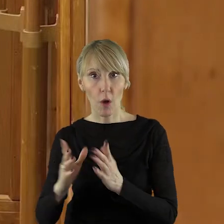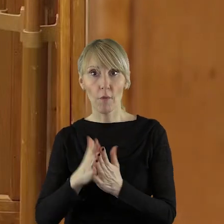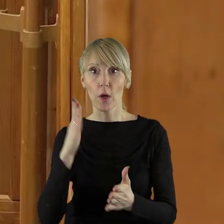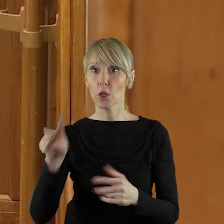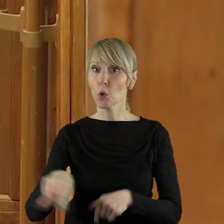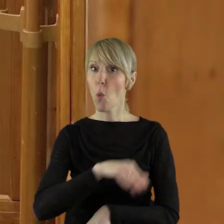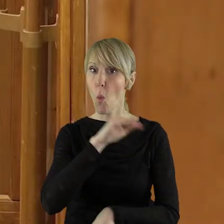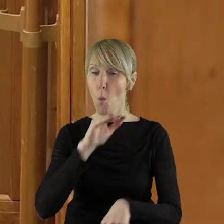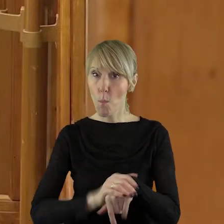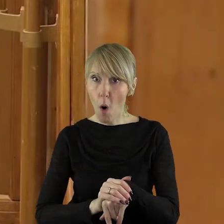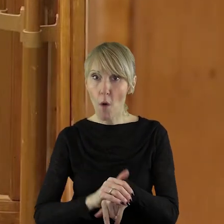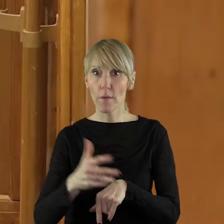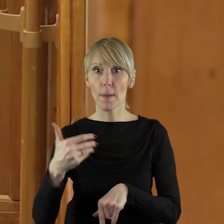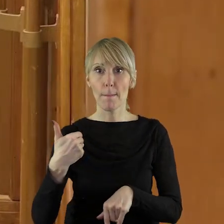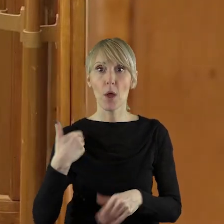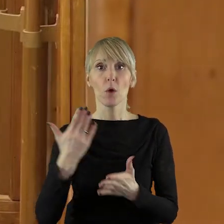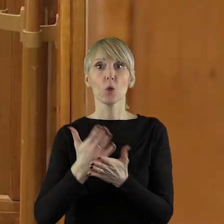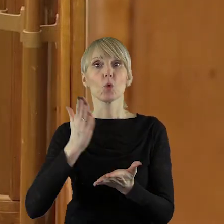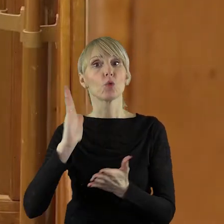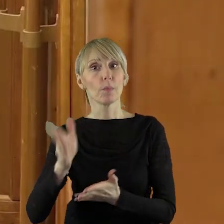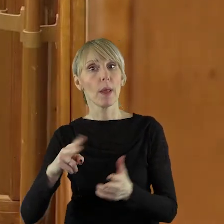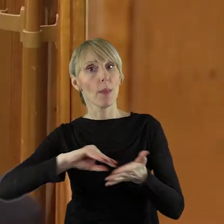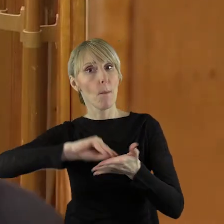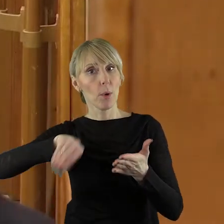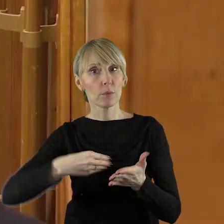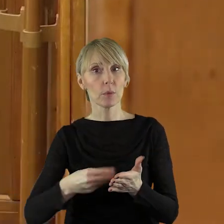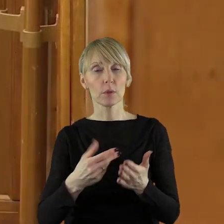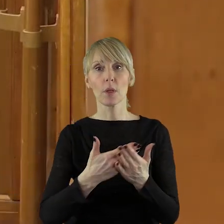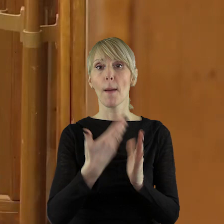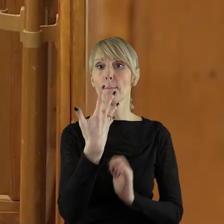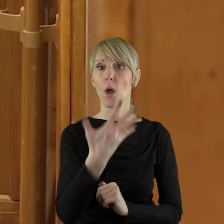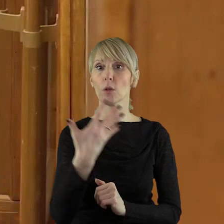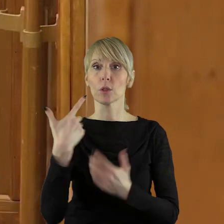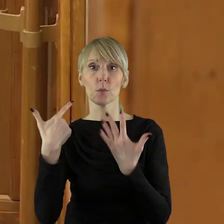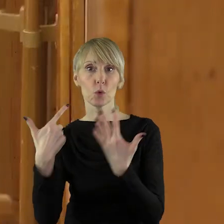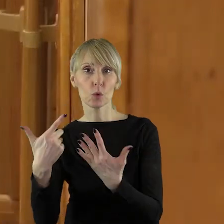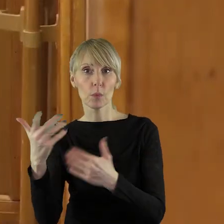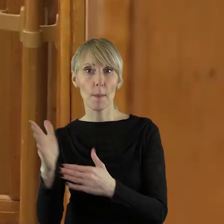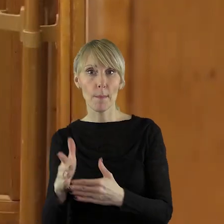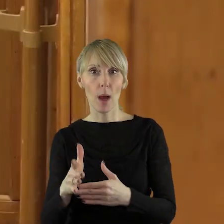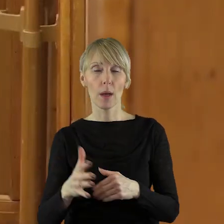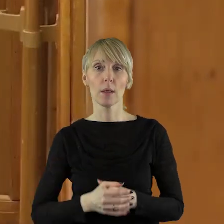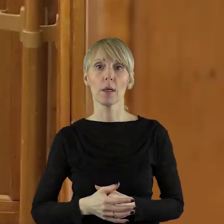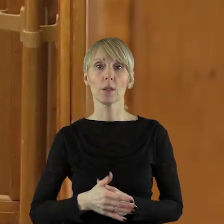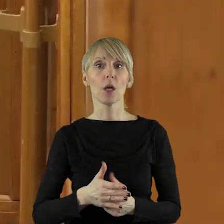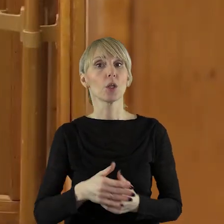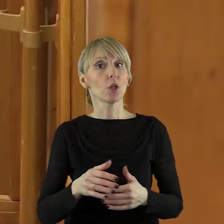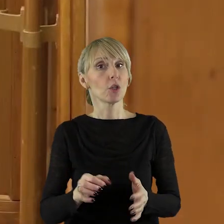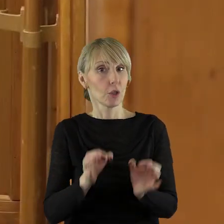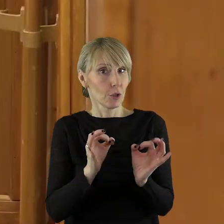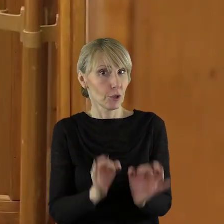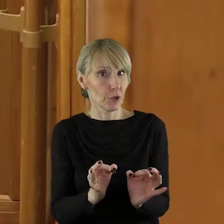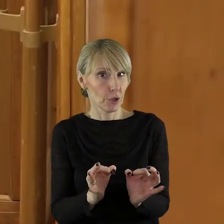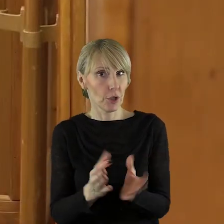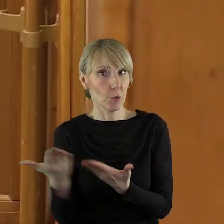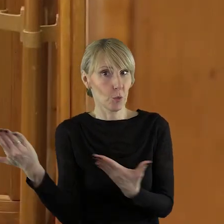podpisywane pomiędzy 5 a 7 marca i w dniu dzisiejszym zostały wysłane do nich zaproszenia